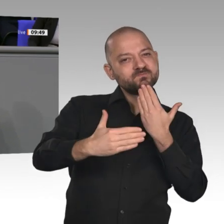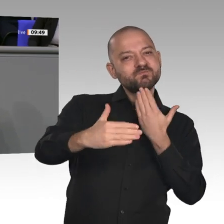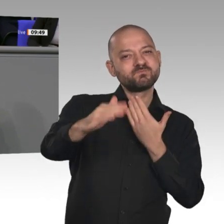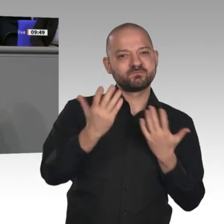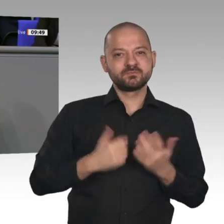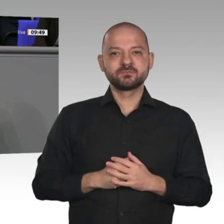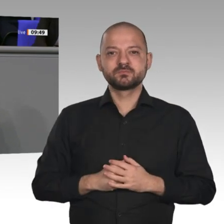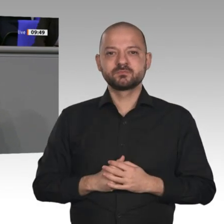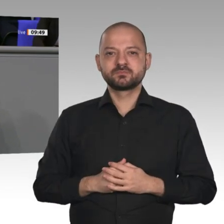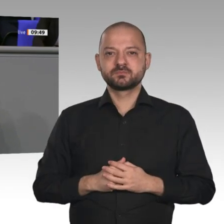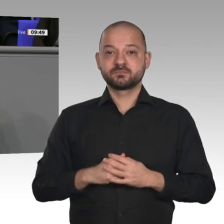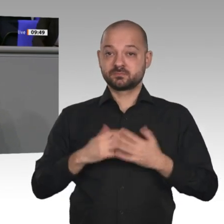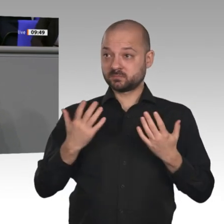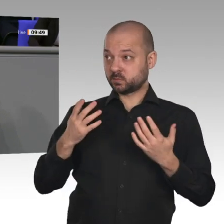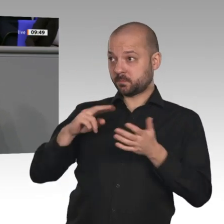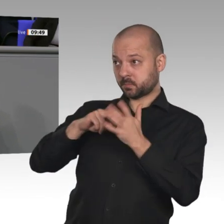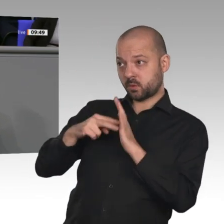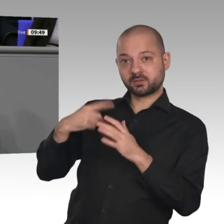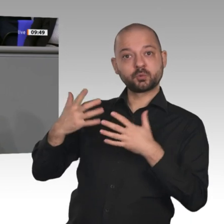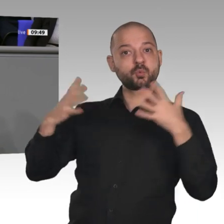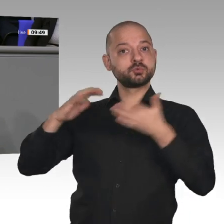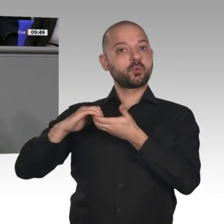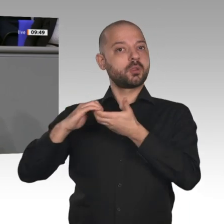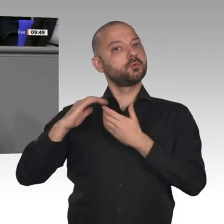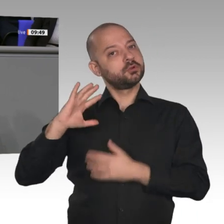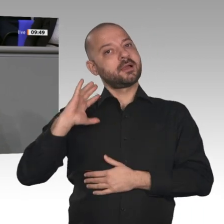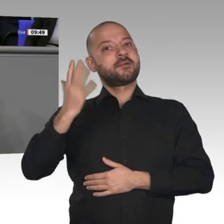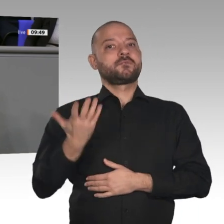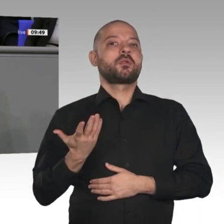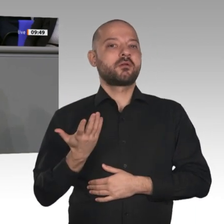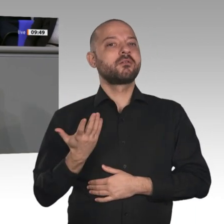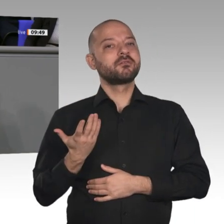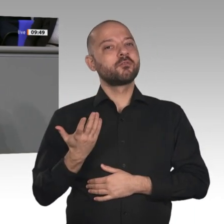Wachstums. Aber ich sage auch: Der Bericht zeigt, dass gerade die Binnenkaufkraft,